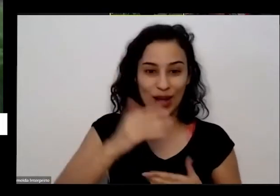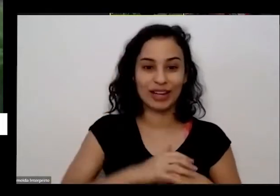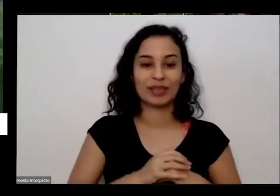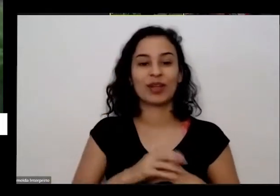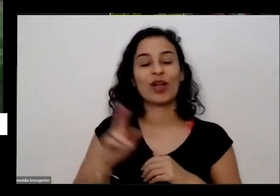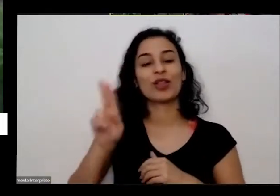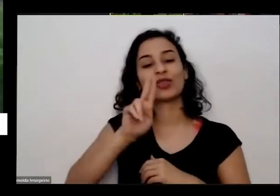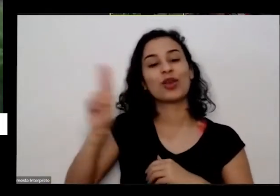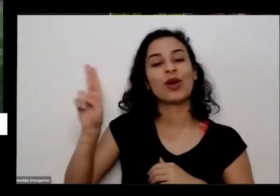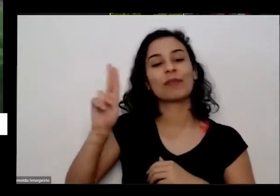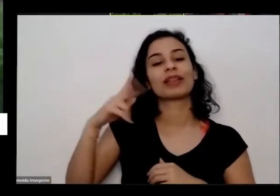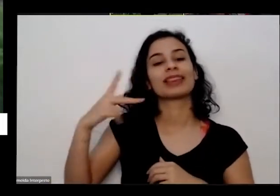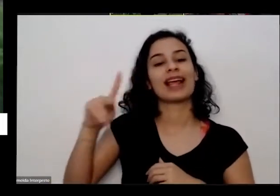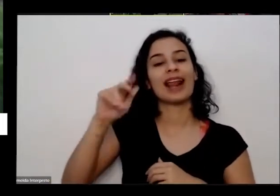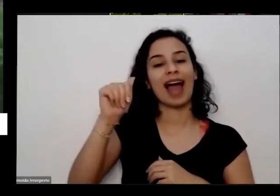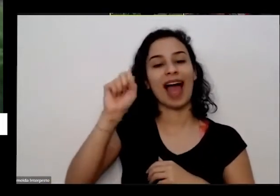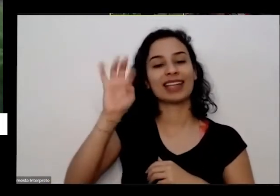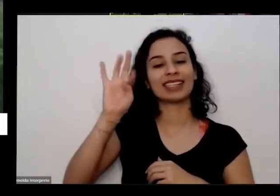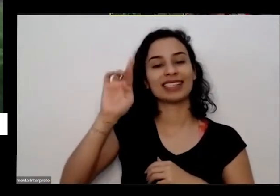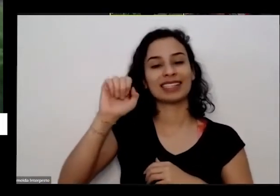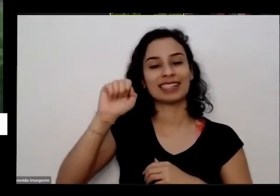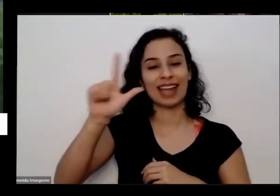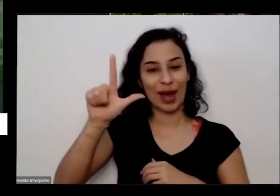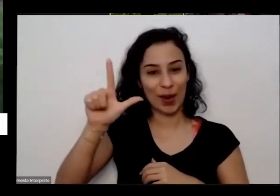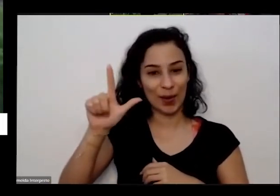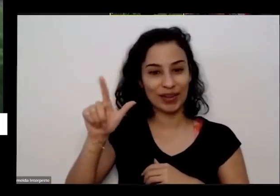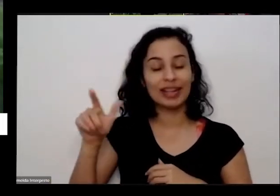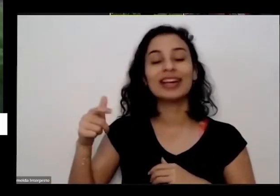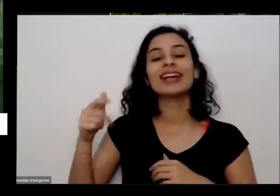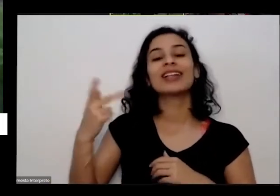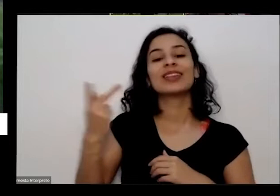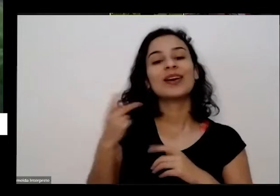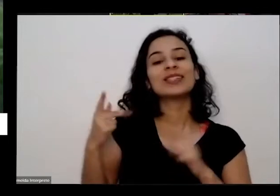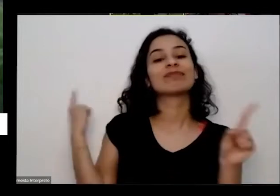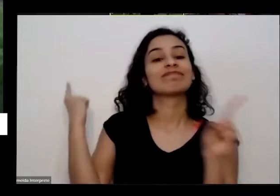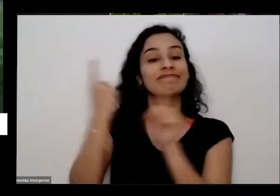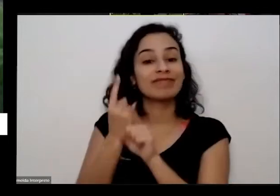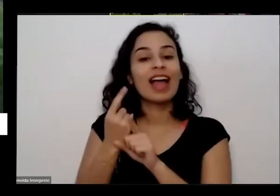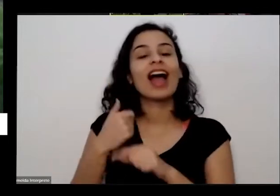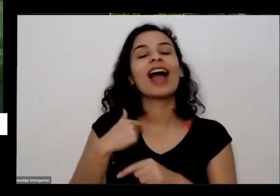e o astral ele me sempre gente se encontra ele pergunta a ela mesma pergunta para se jogar esse